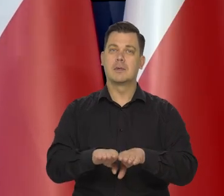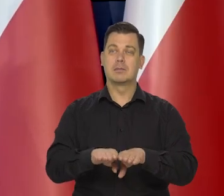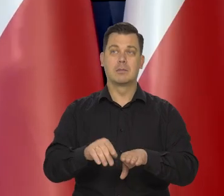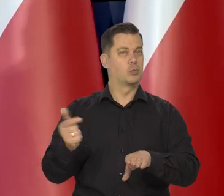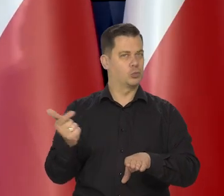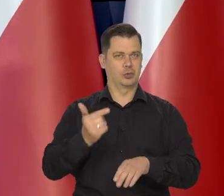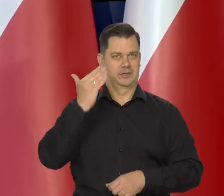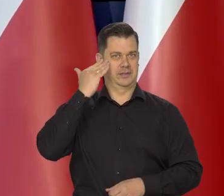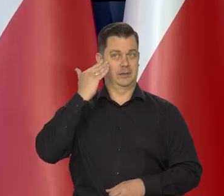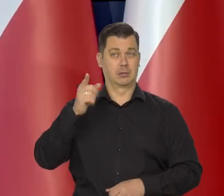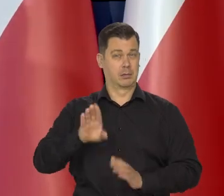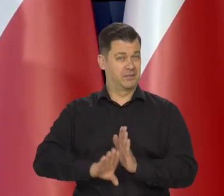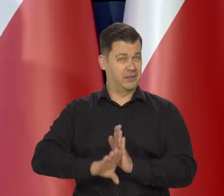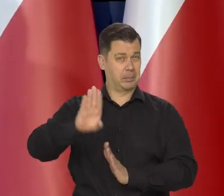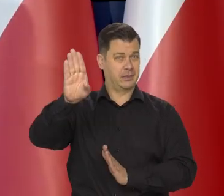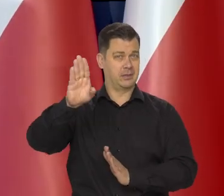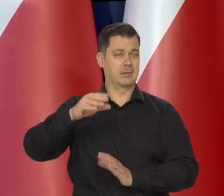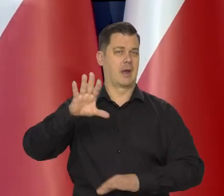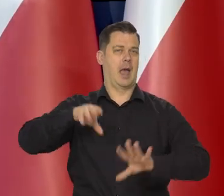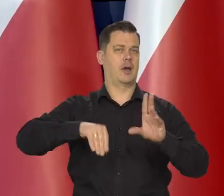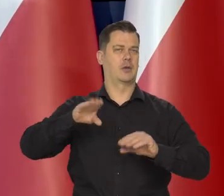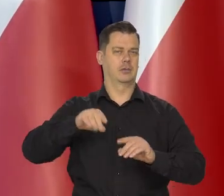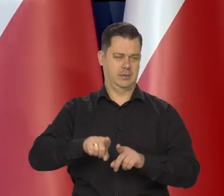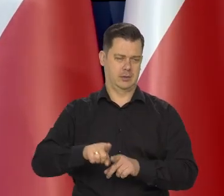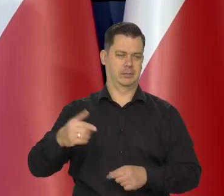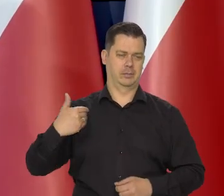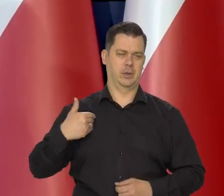że Mikołaj Kopernik był wybitnym ekonomistą.